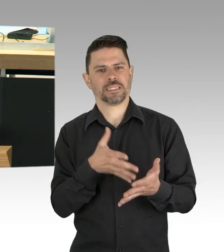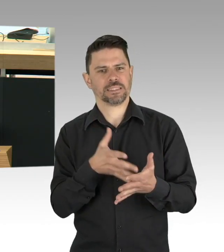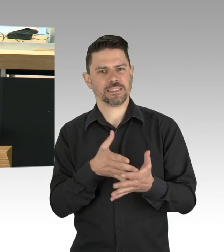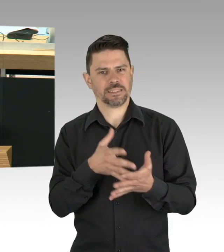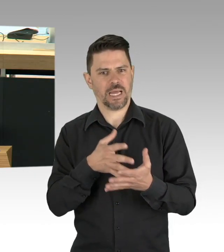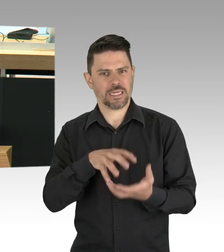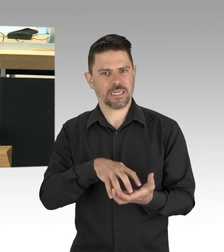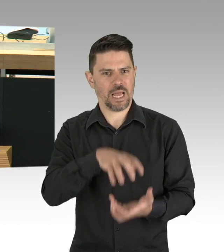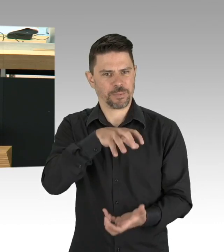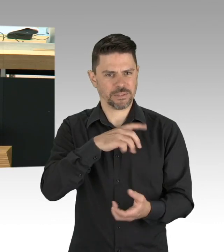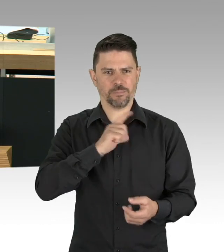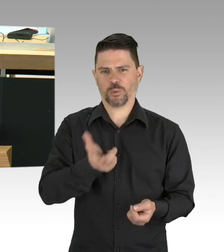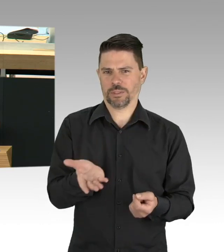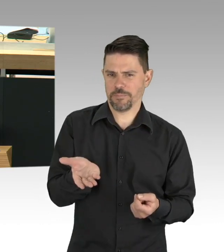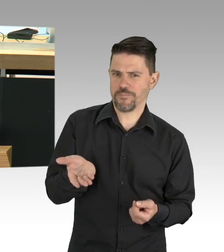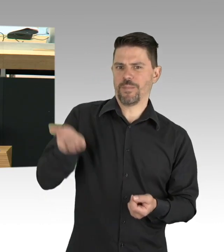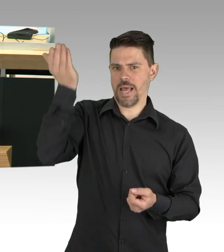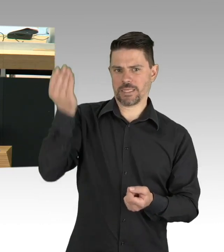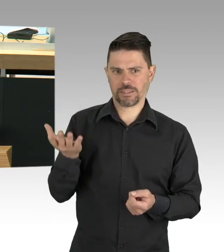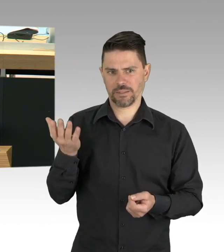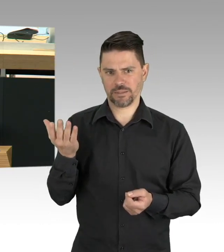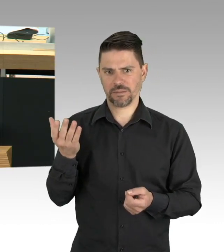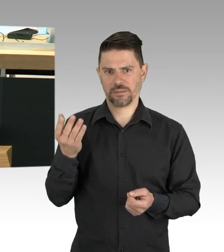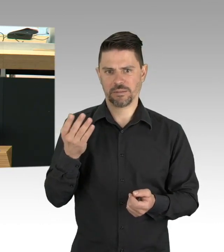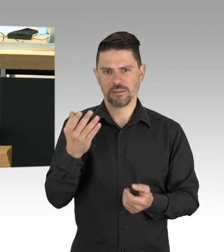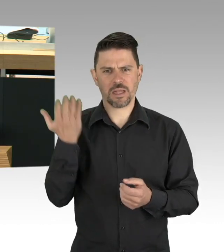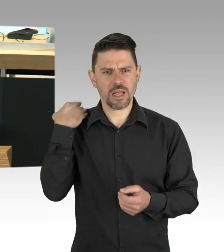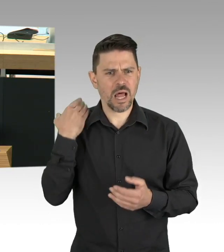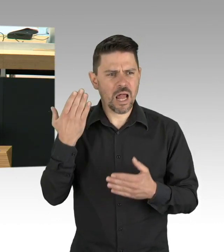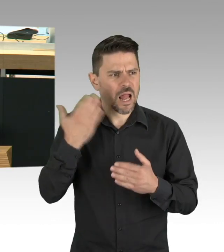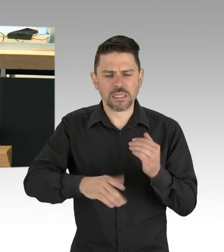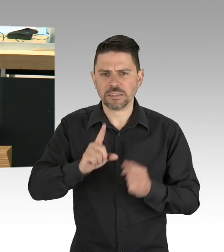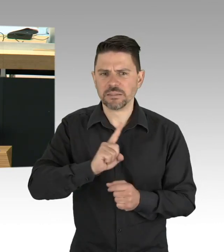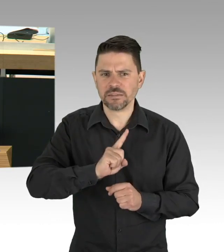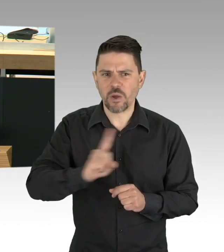über einen Immunitätspass zu reden in der Öffentlichkeit und damit Anreize zu setzen, dass Menschen